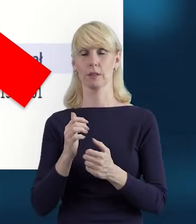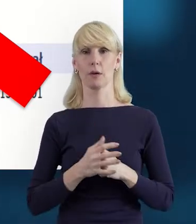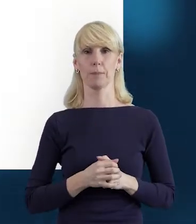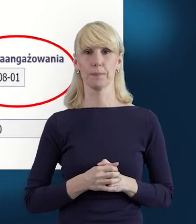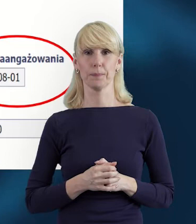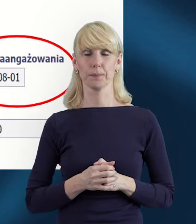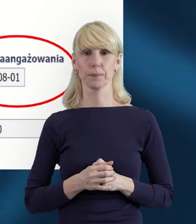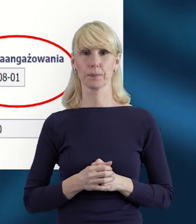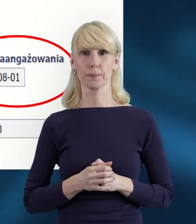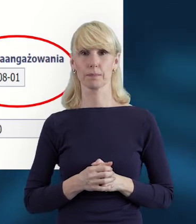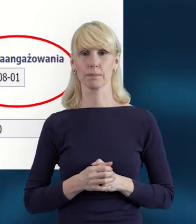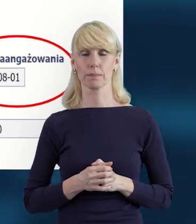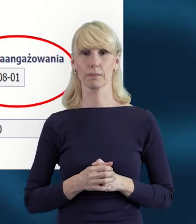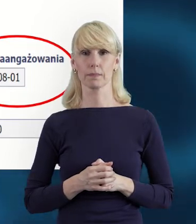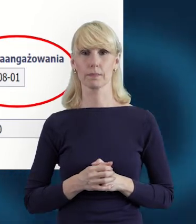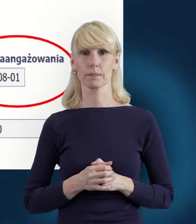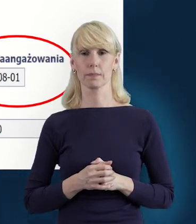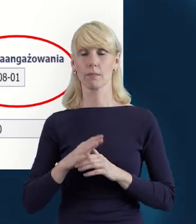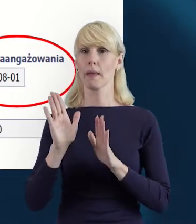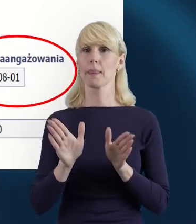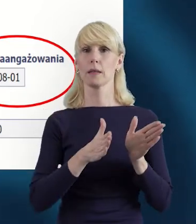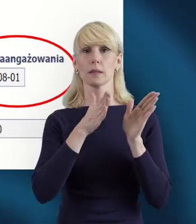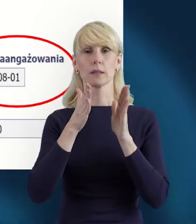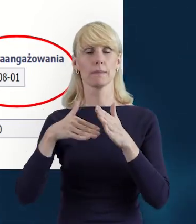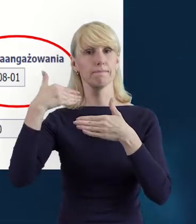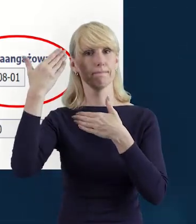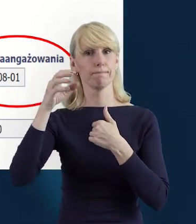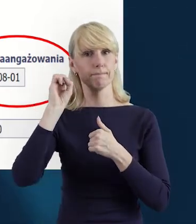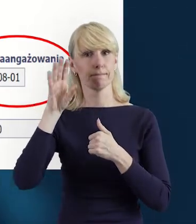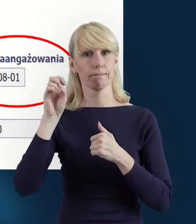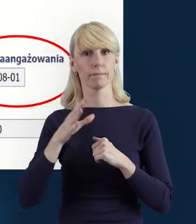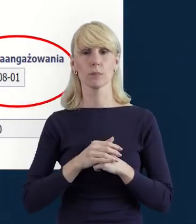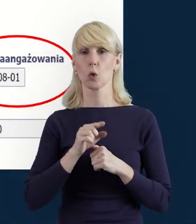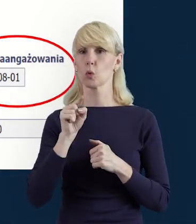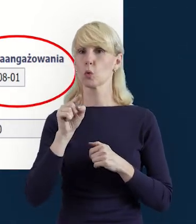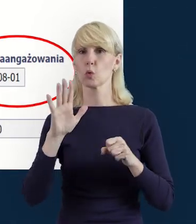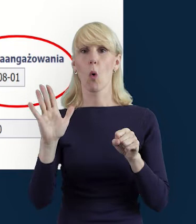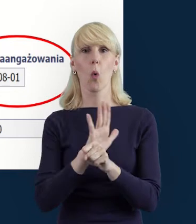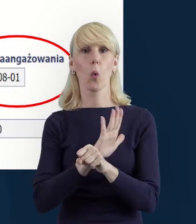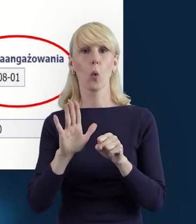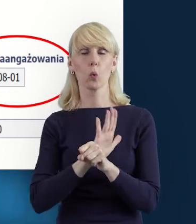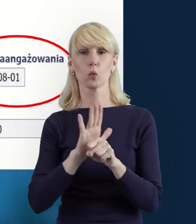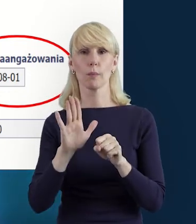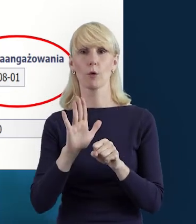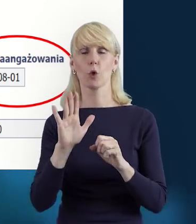Przejdźmy do następnego slajdu. Tak nam prezentują się uzupełnione w pełni dane.